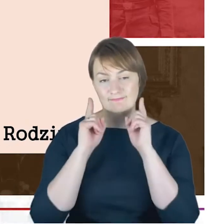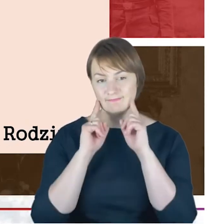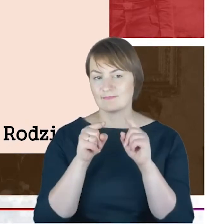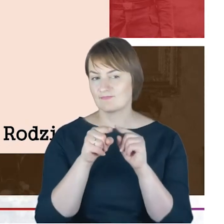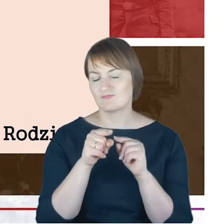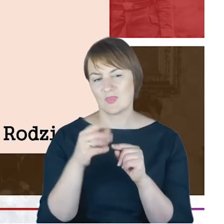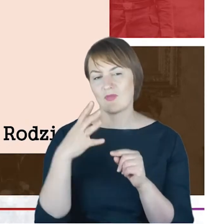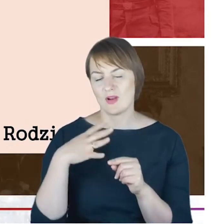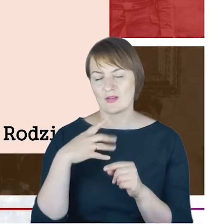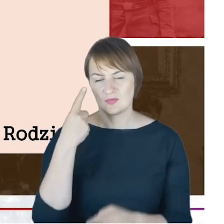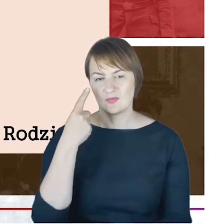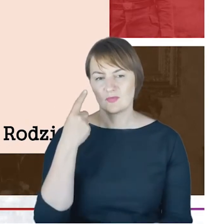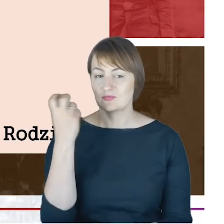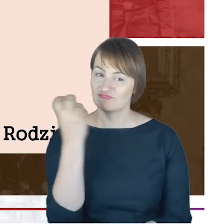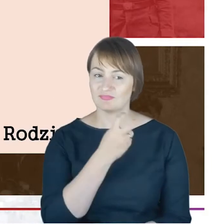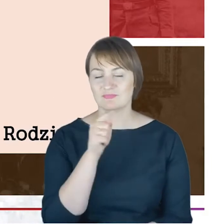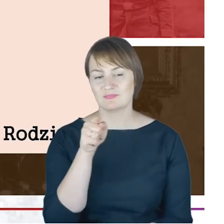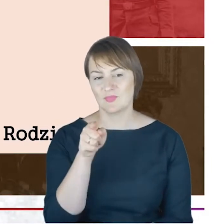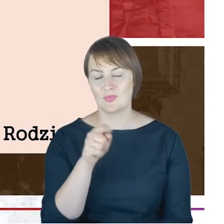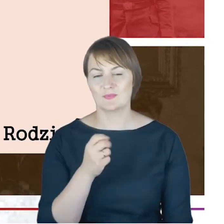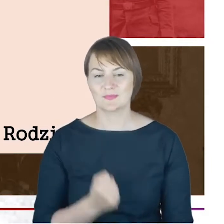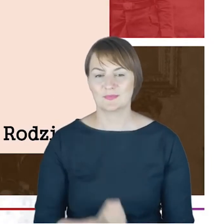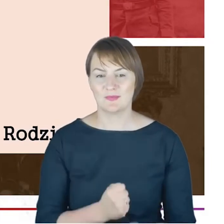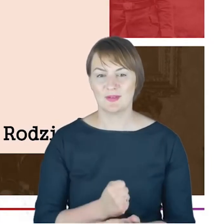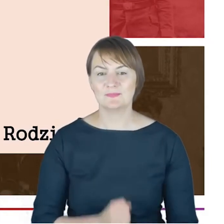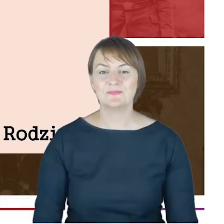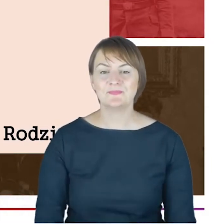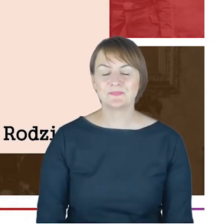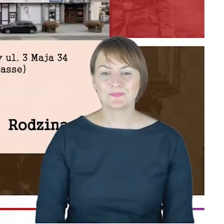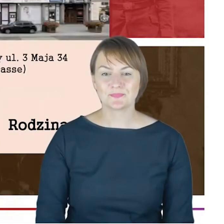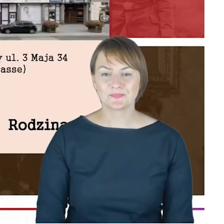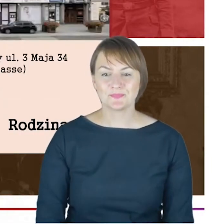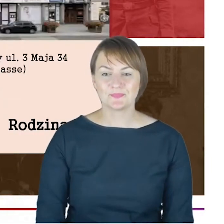że warto zwrócić uwagę: kolejny rabin w tej rodzinie.